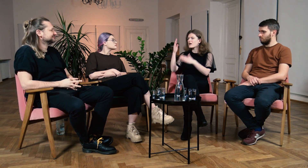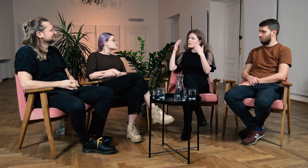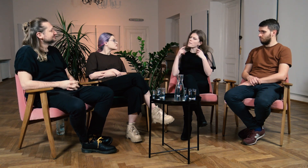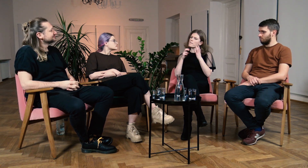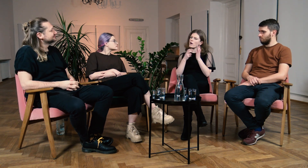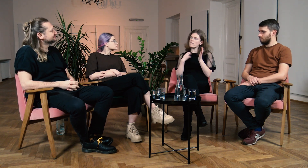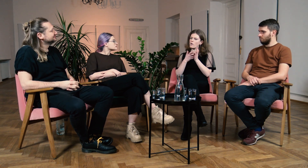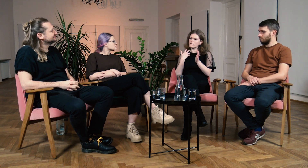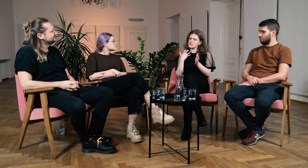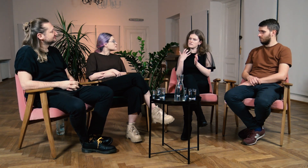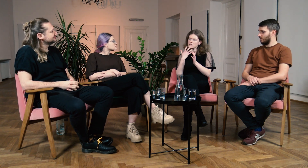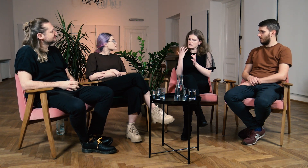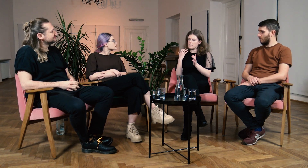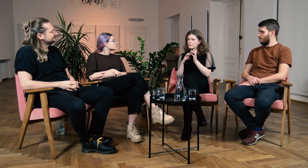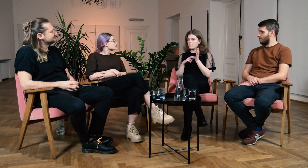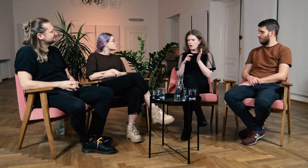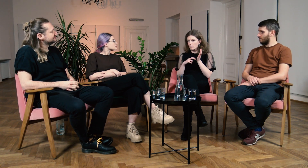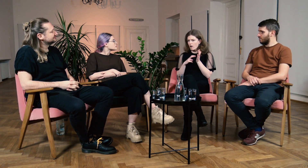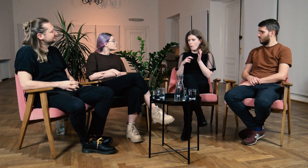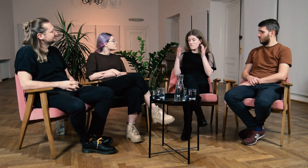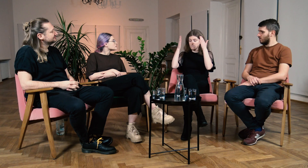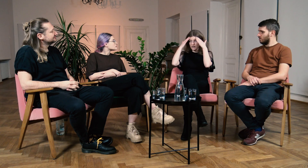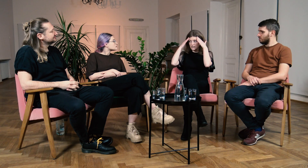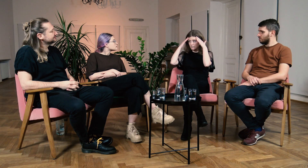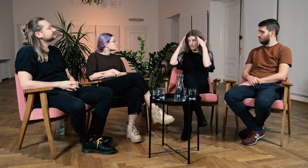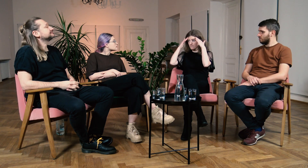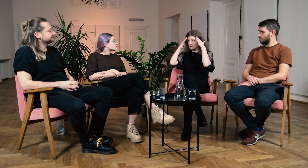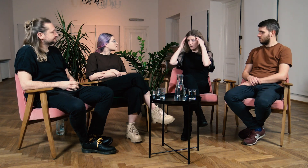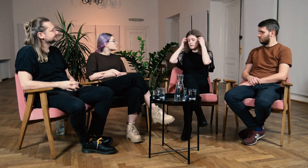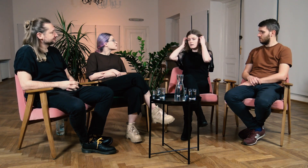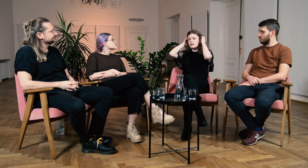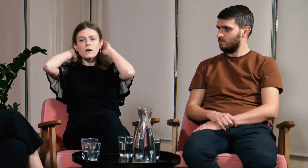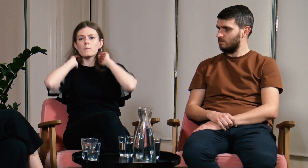B: Myślę, że dużym problemem dla mnie było to, że wcześniej brakowało mi wiedzy.